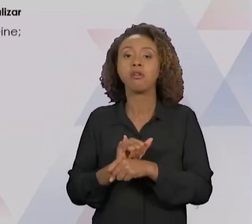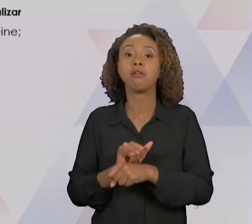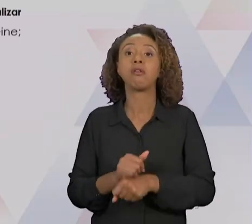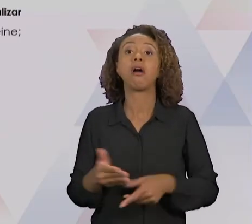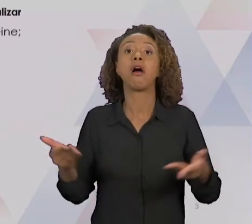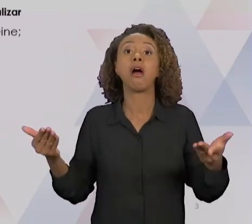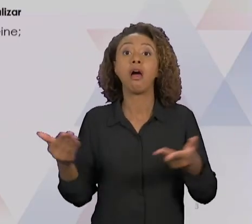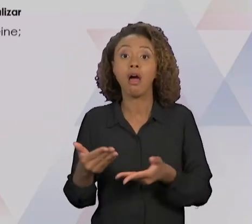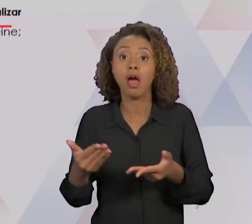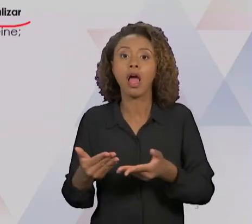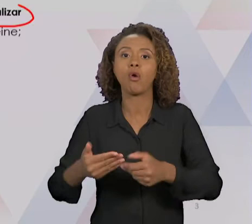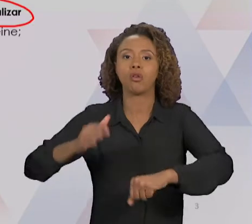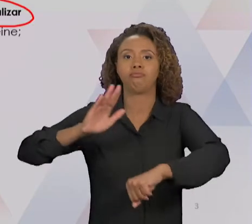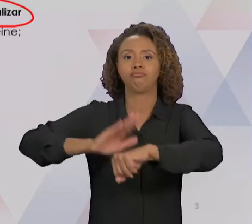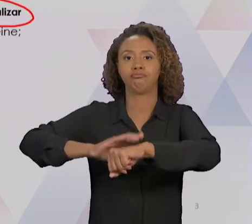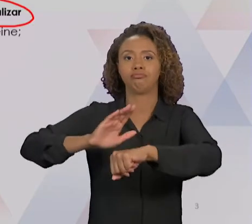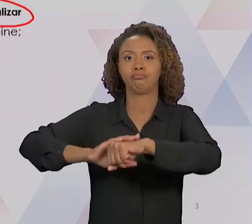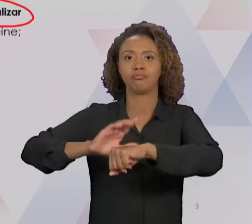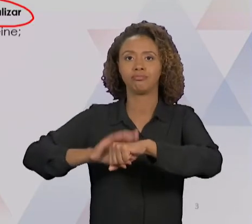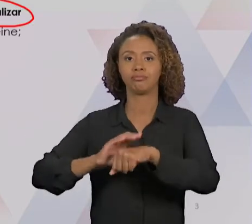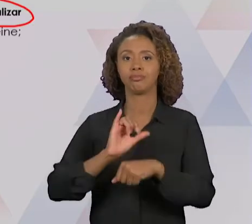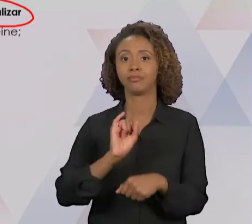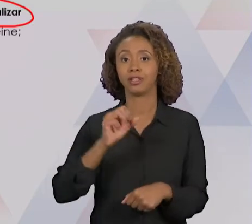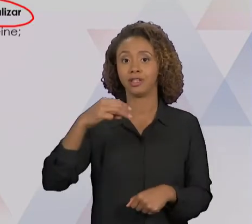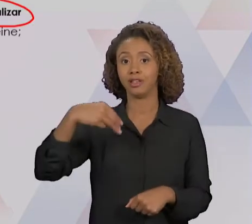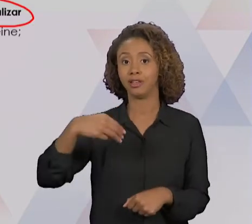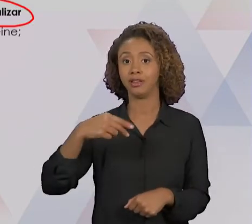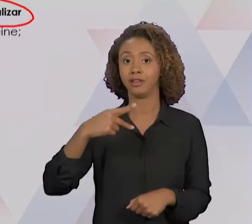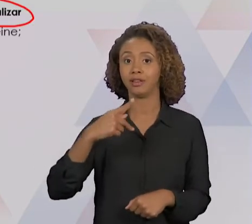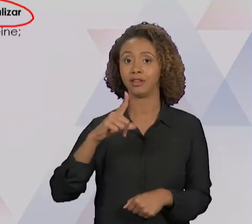LAS, QUE É O "DO". A GENTE VAI TER QUE TREINAR O